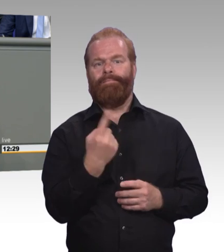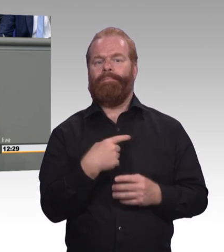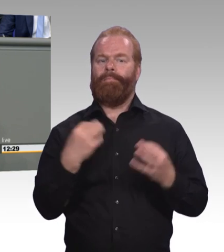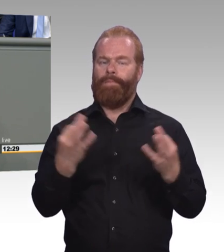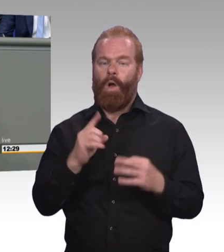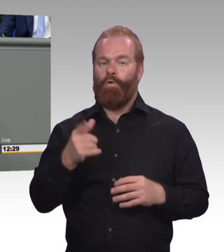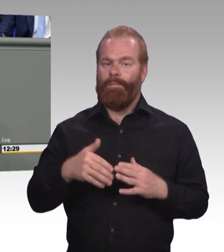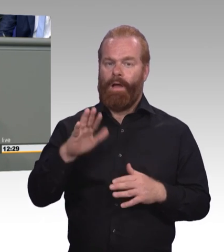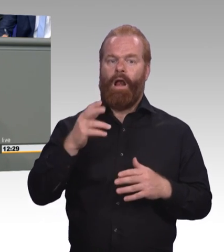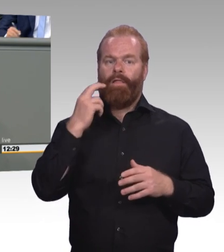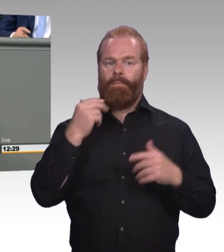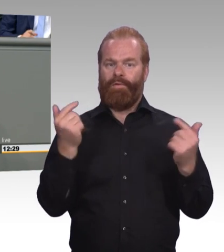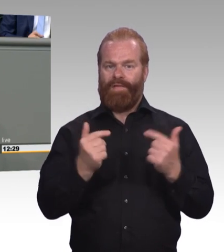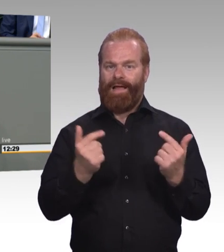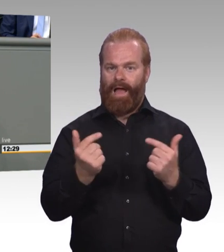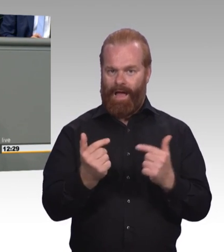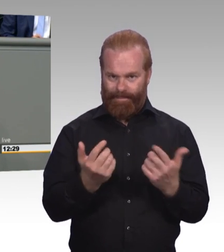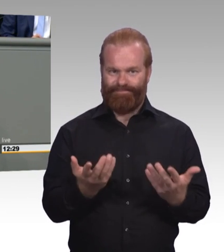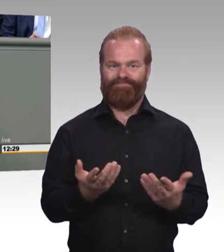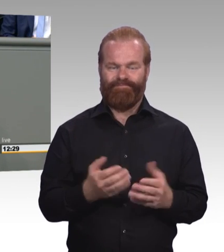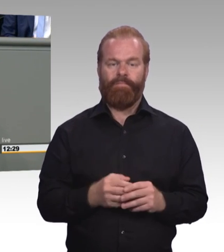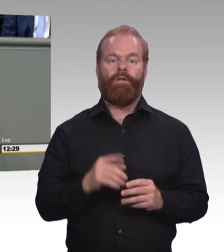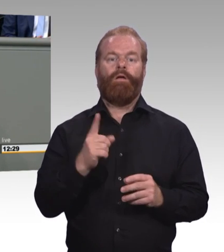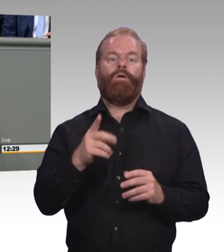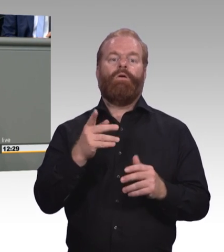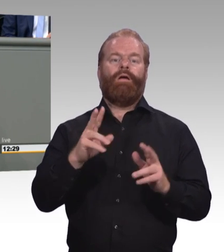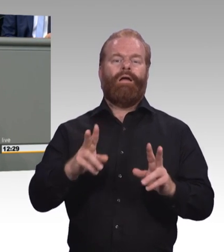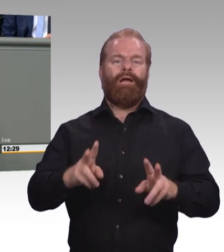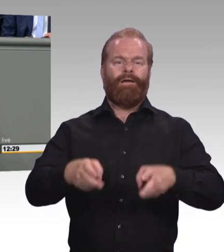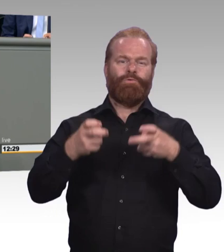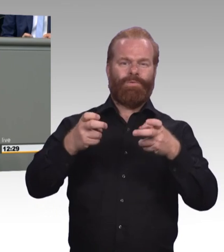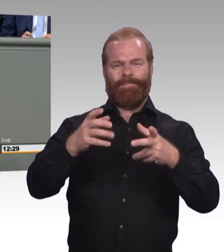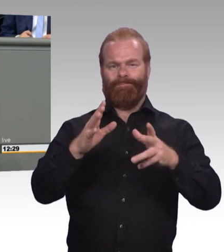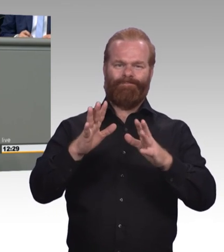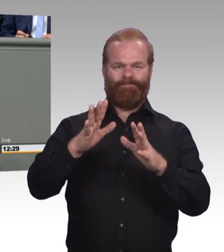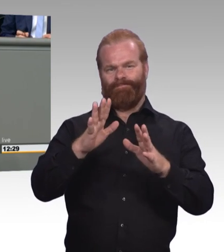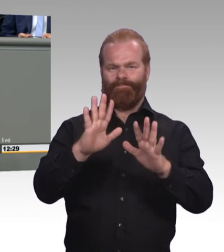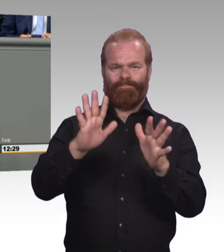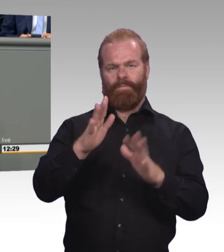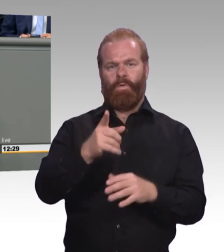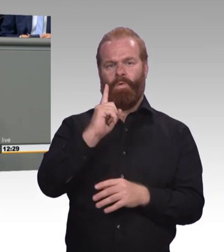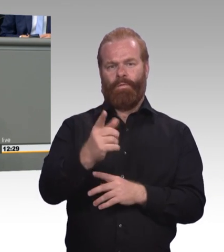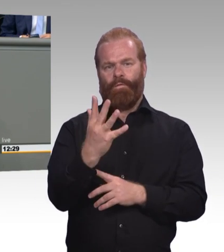muss jetzt mit ihrem Altenpflegekonzept ordentlich Schwung machen, damit wir im nächsten Jahr auch 32 Prozent bei der Altenpflege, bei den Gesundheitsberufen mithaben.